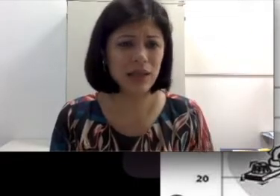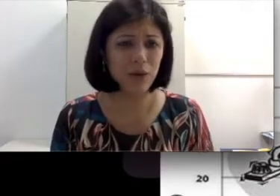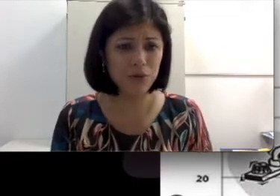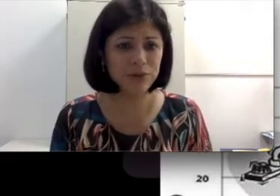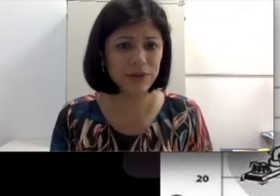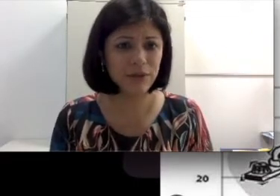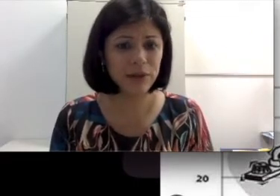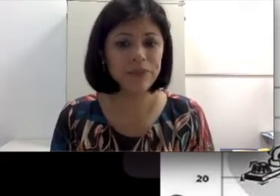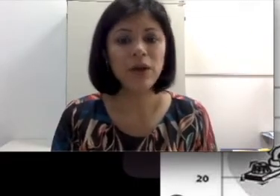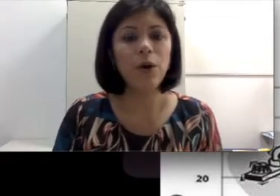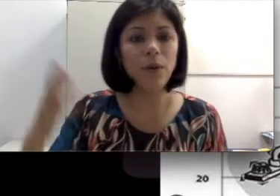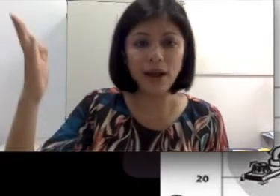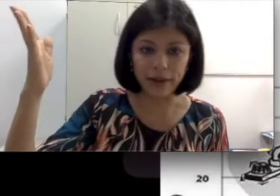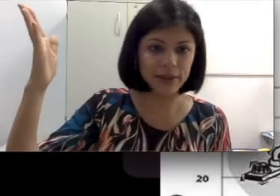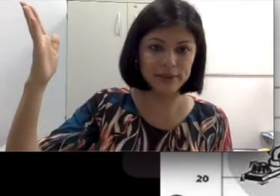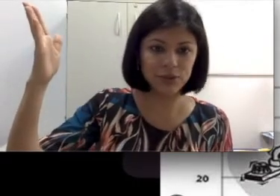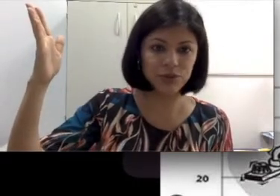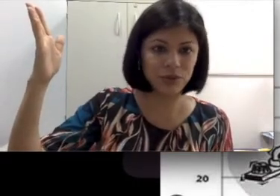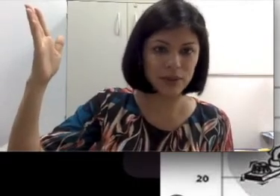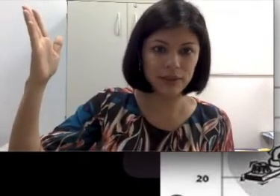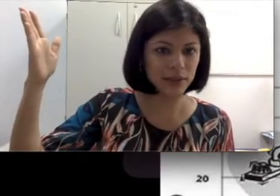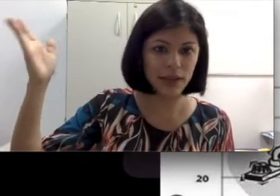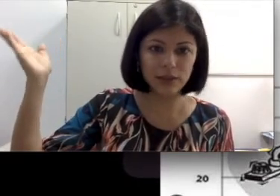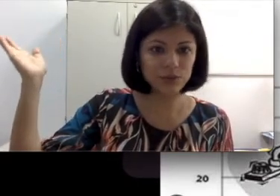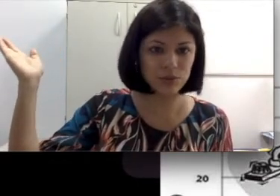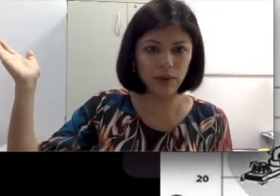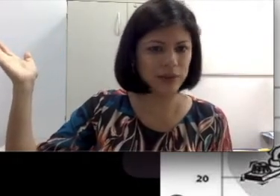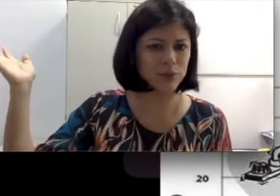Ela ouve o telefone. Ou a criança chorou ali e ela escutou.Super esperta. Imagina,